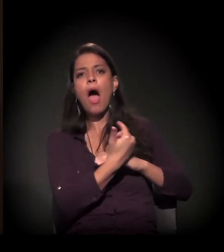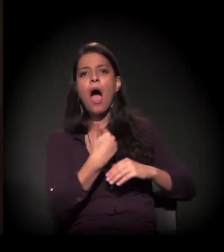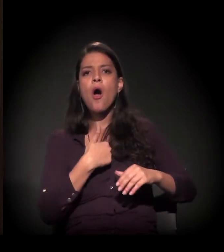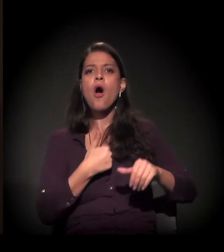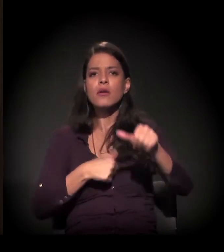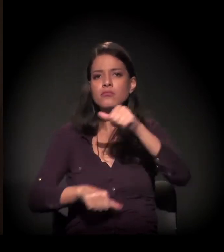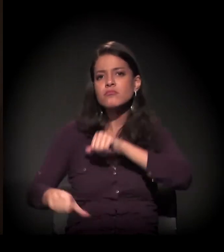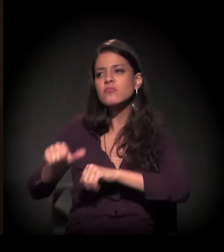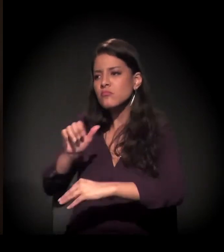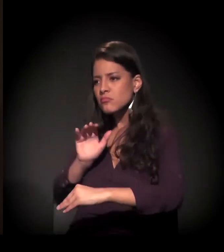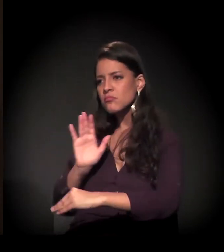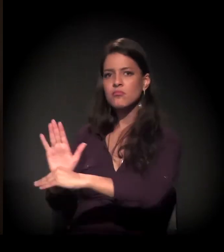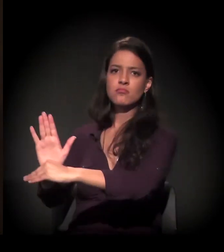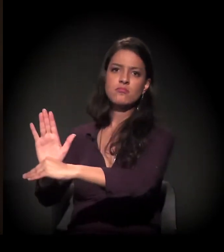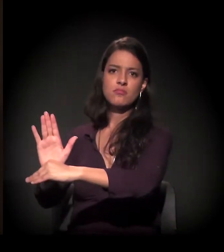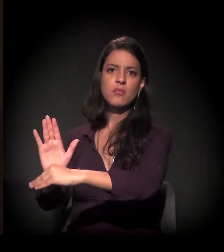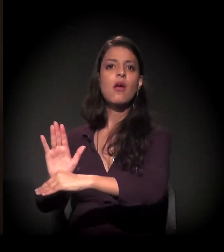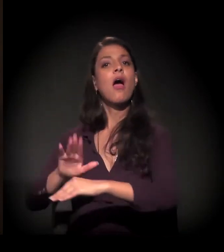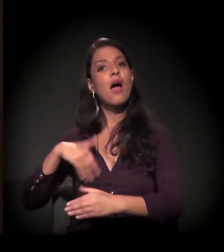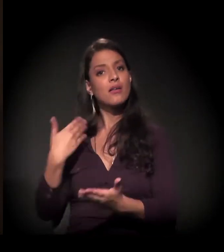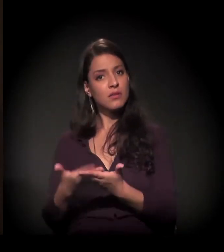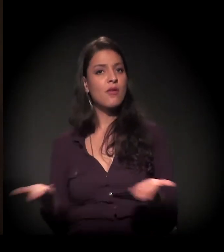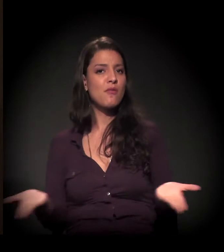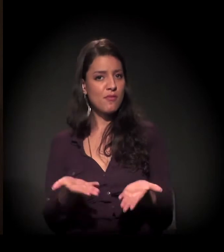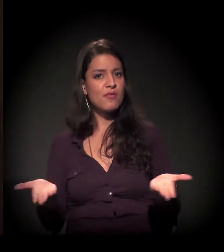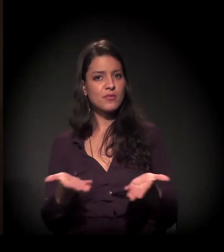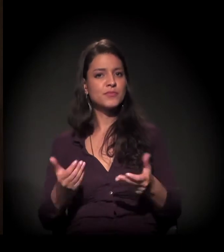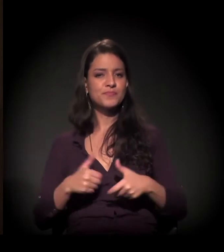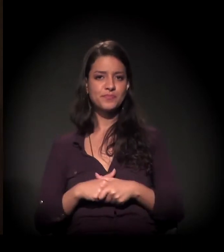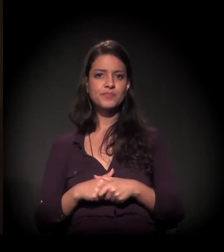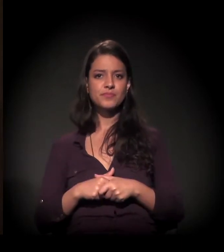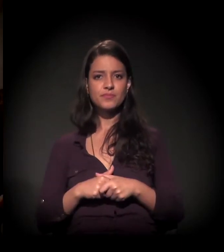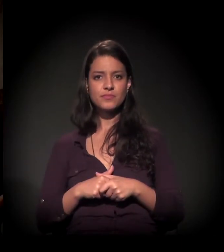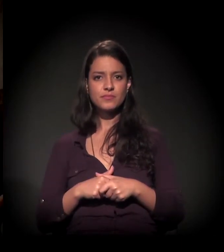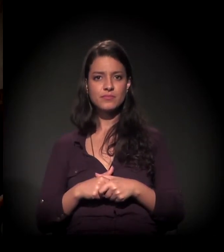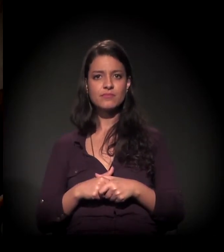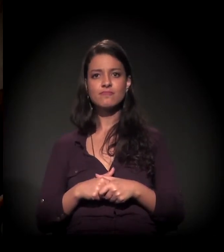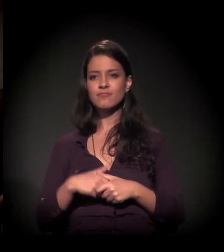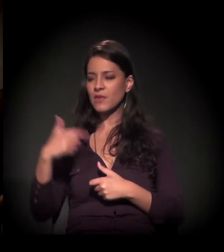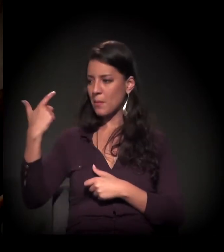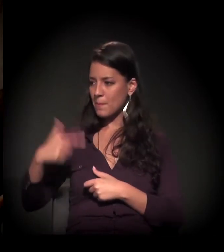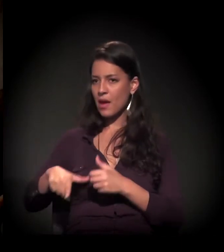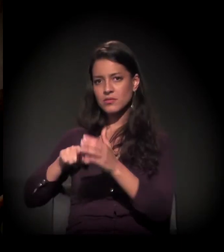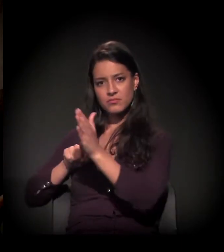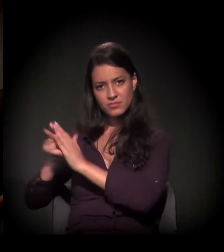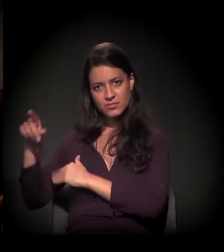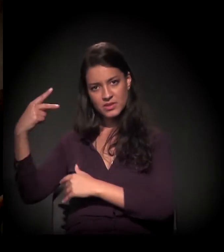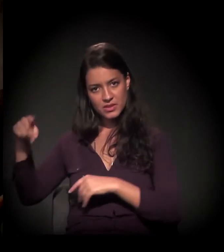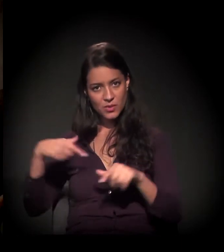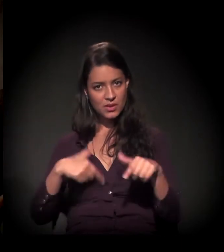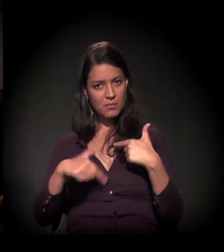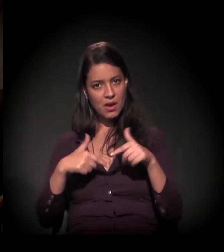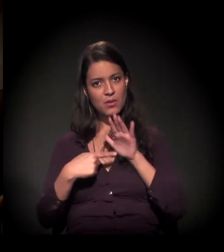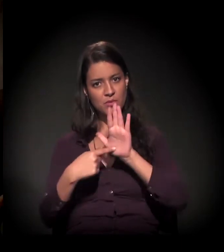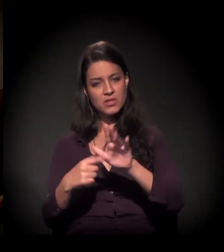E foi isso que eu fiz e estou fazendo até hoje. Daqui a pouco a gente volta, Maria, para mostrar um pouco do trabalho,